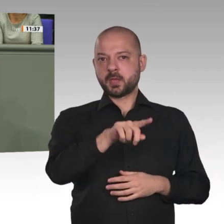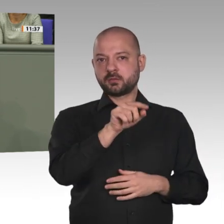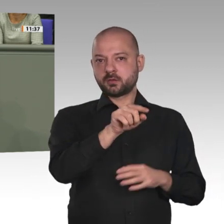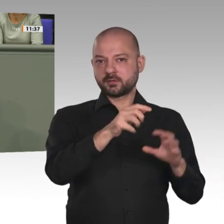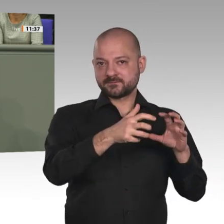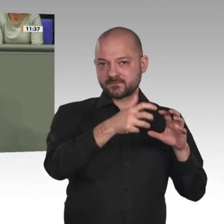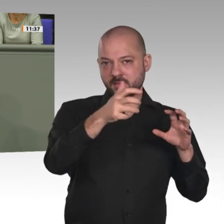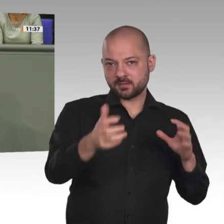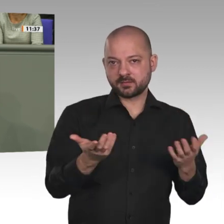der Einhaltung der Menschenrechte;